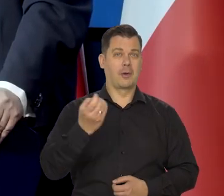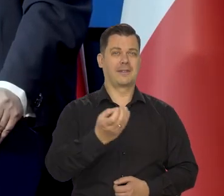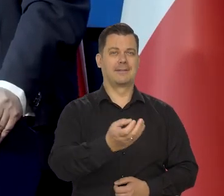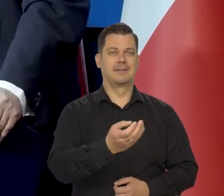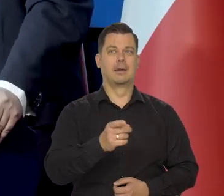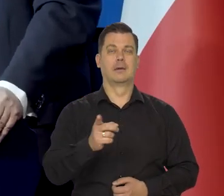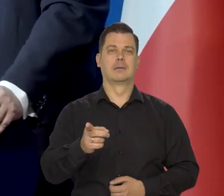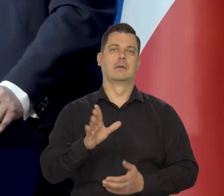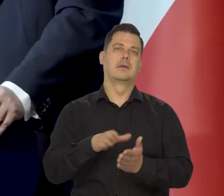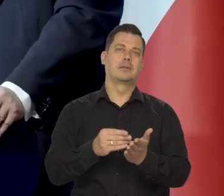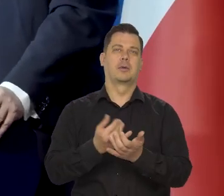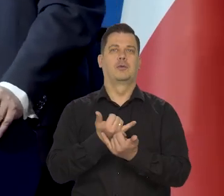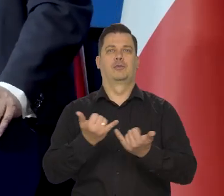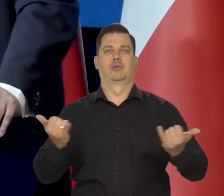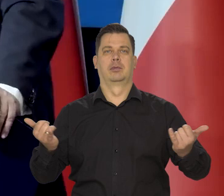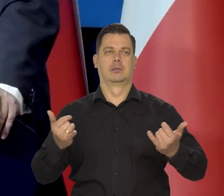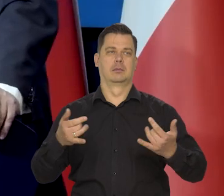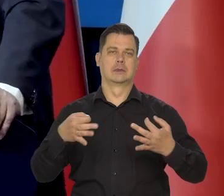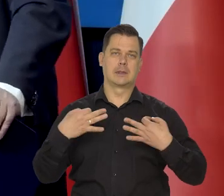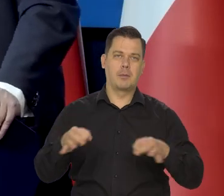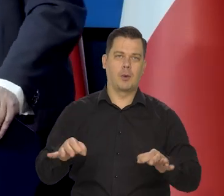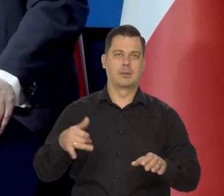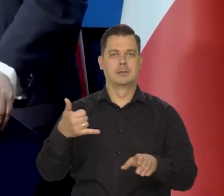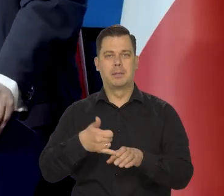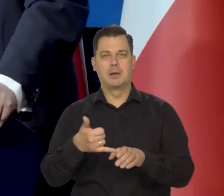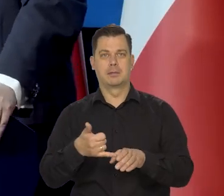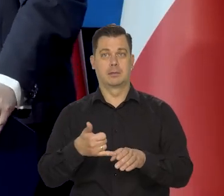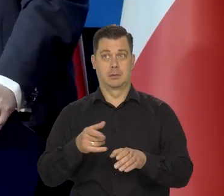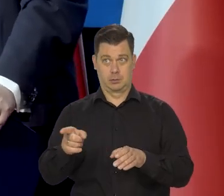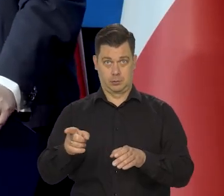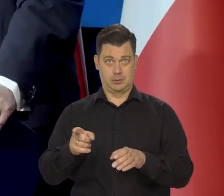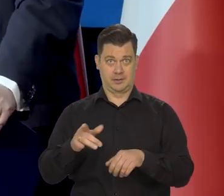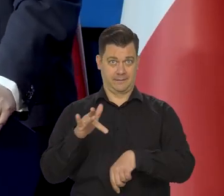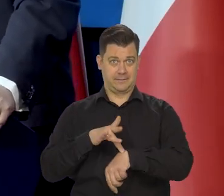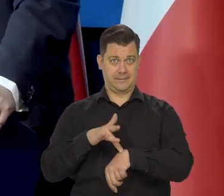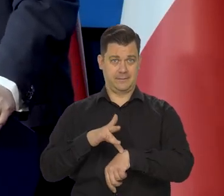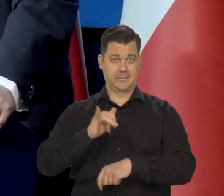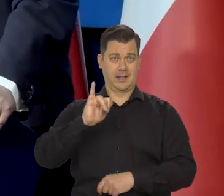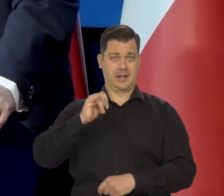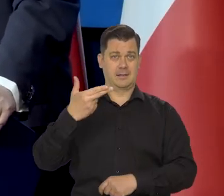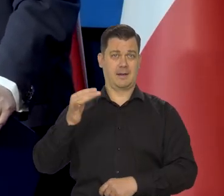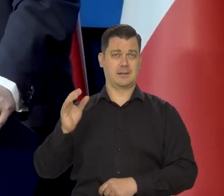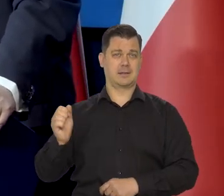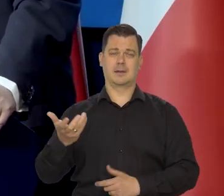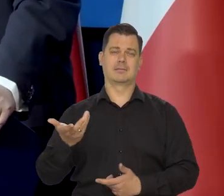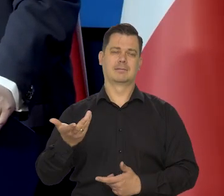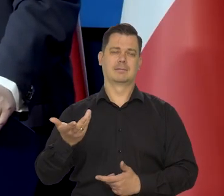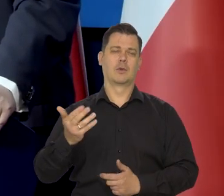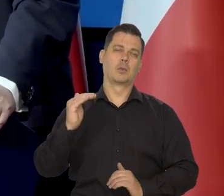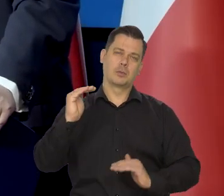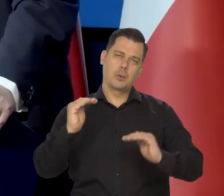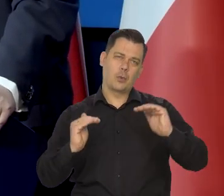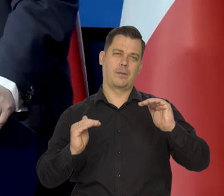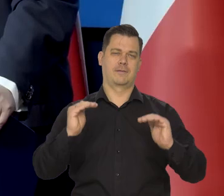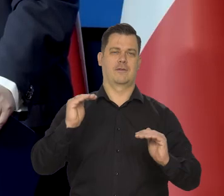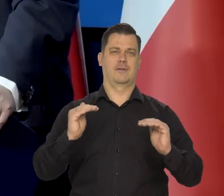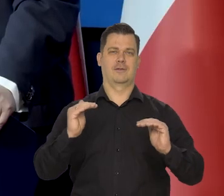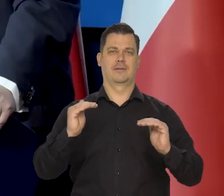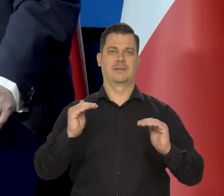ale cen elektrowozów się nie bierze, ani spalinowych nie bierze się do wskaźnika inflacji. On jest tak robiony, żeby był reprezentatywny.